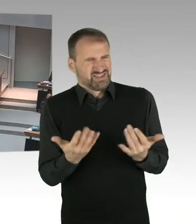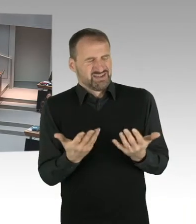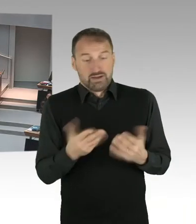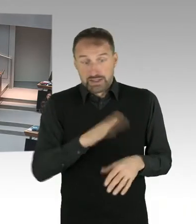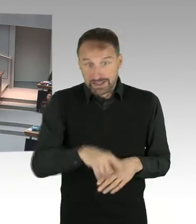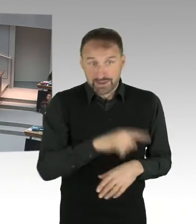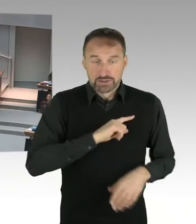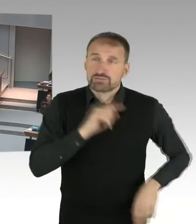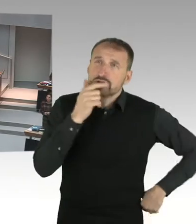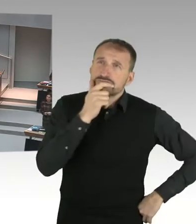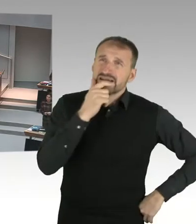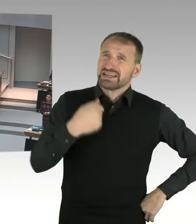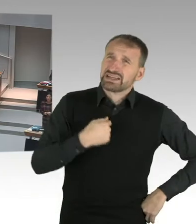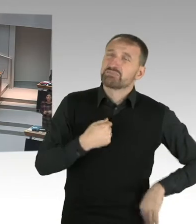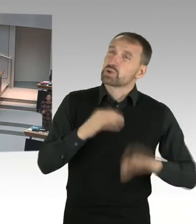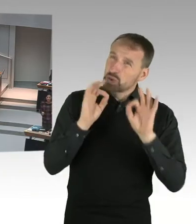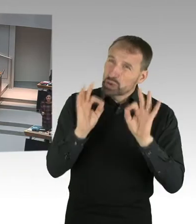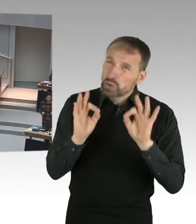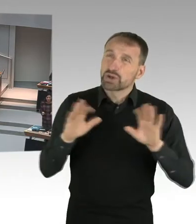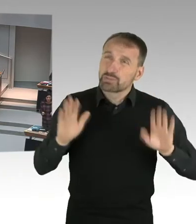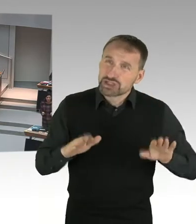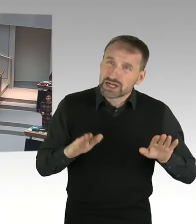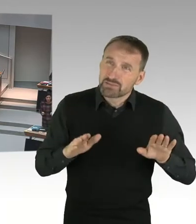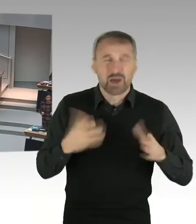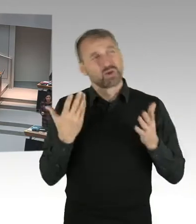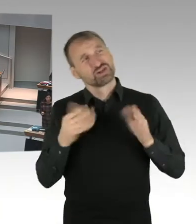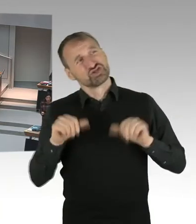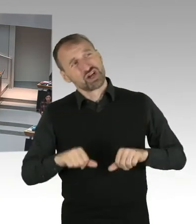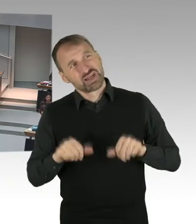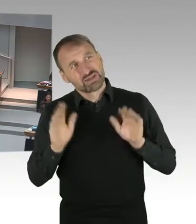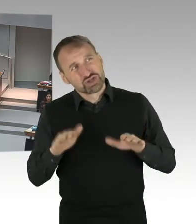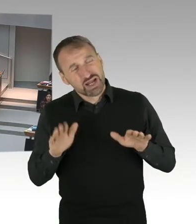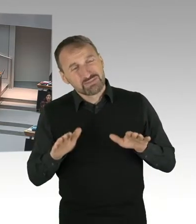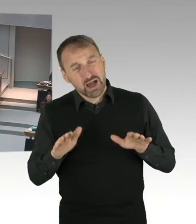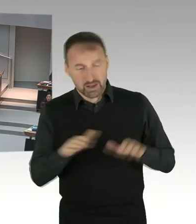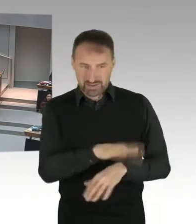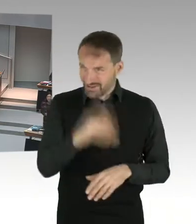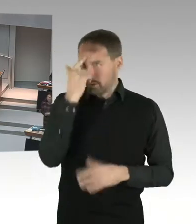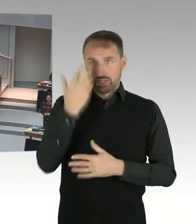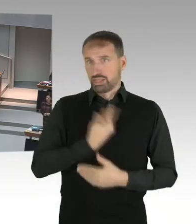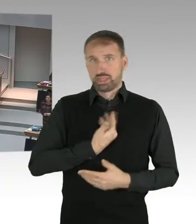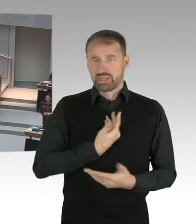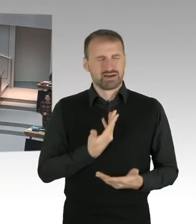Oder wie ist das denn, wenn sich ein Mädchen, 11,12,13 Jahre,